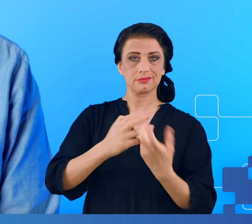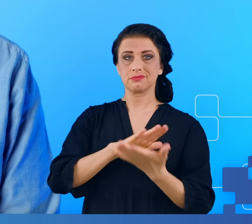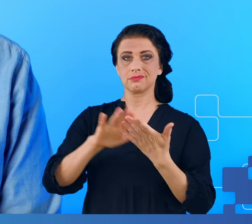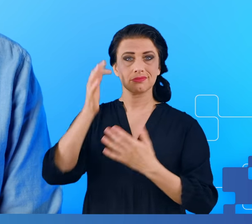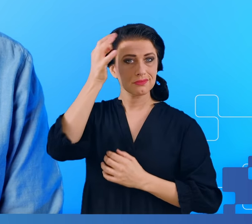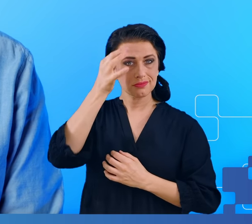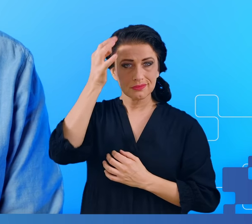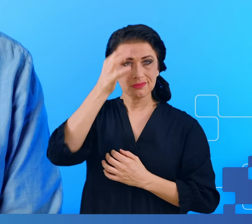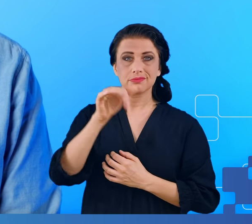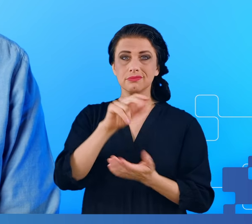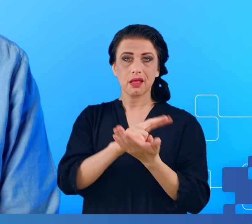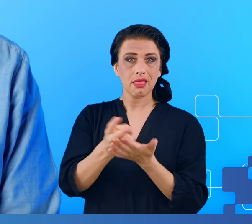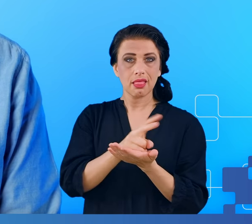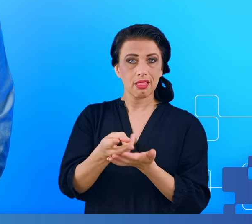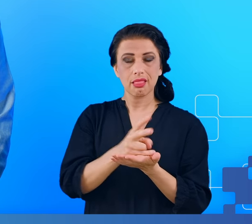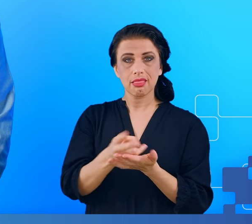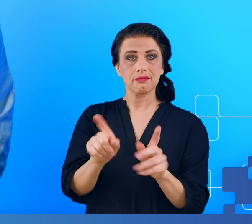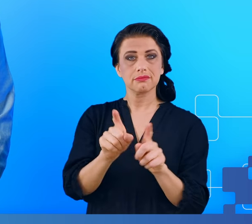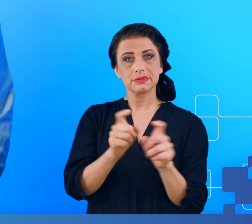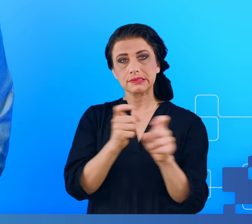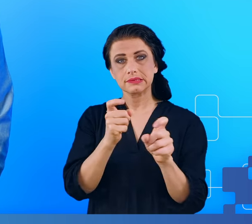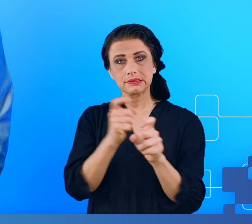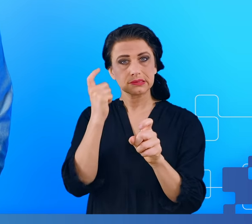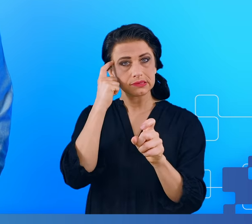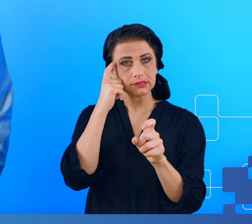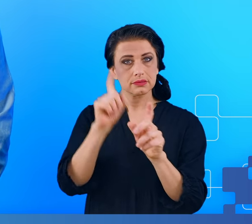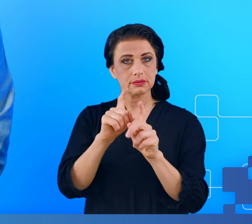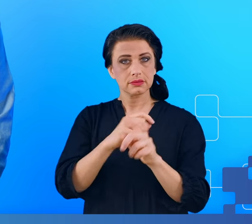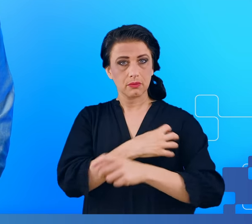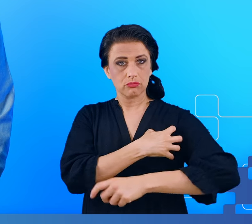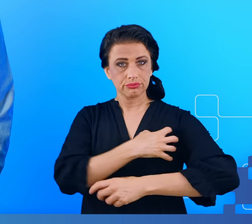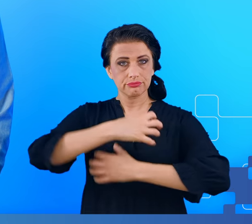bóle głowy, niekiedy powiększenie węzłów chłonnych oraz inne objawy,